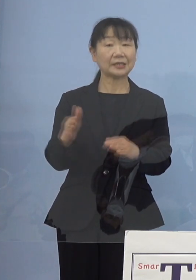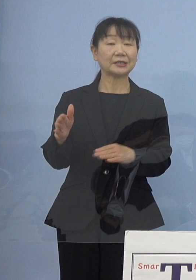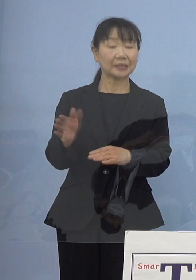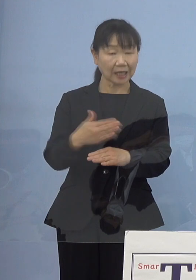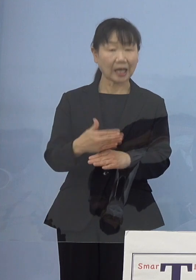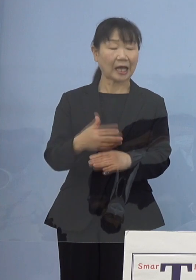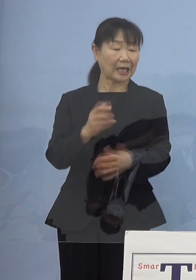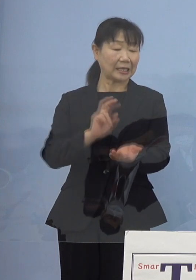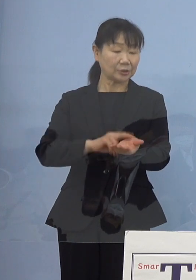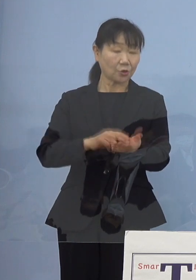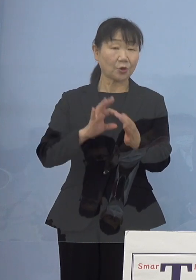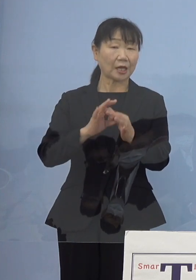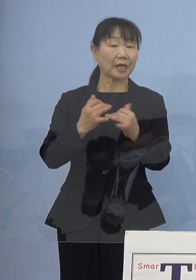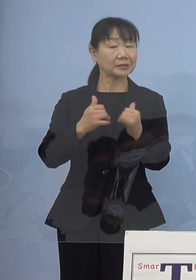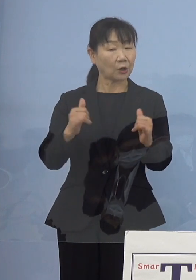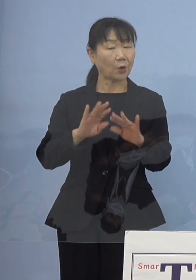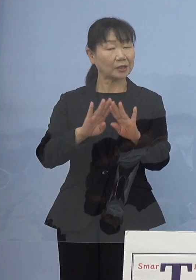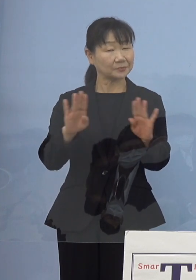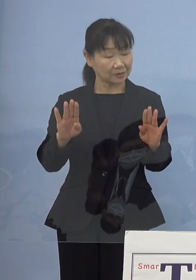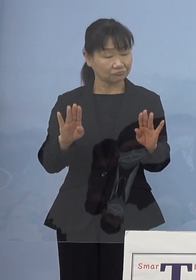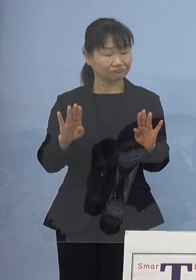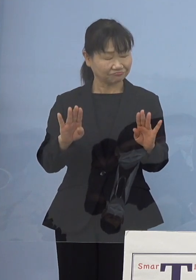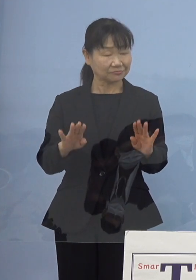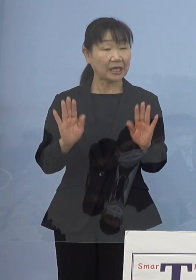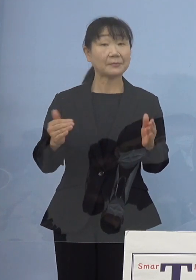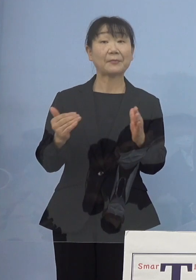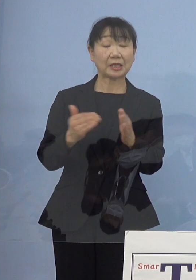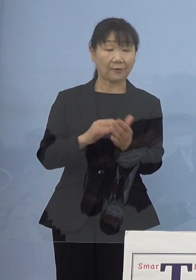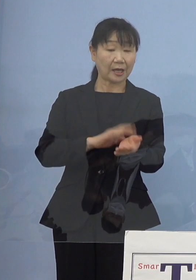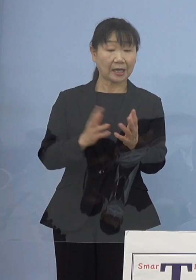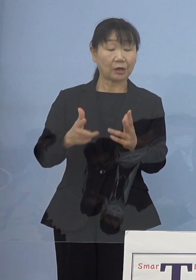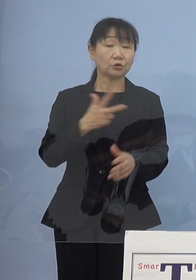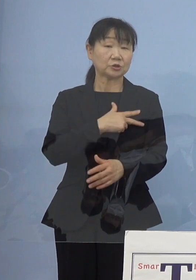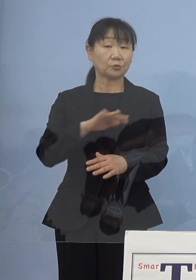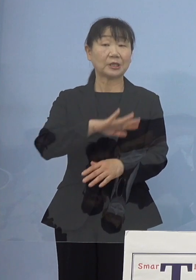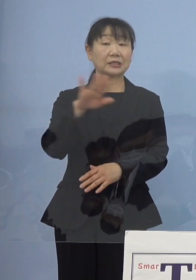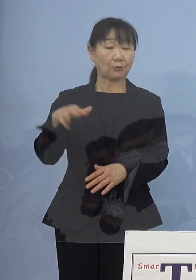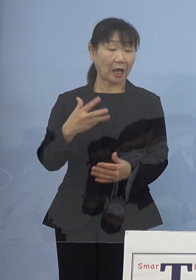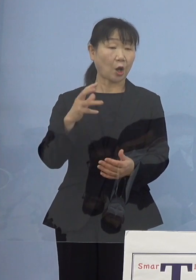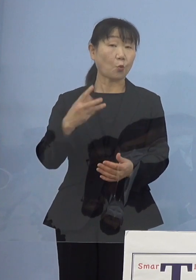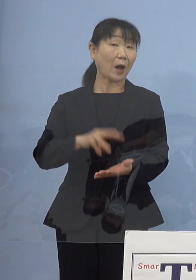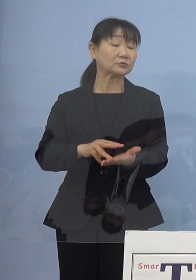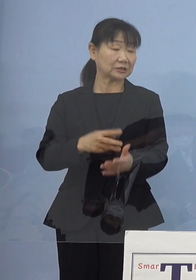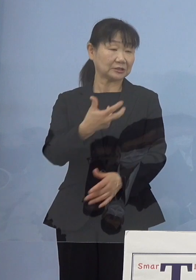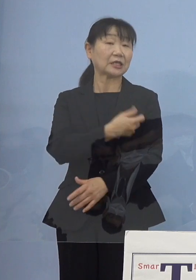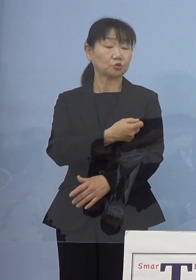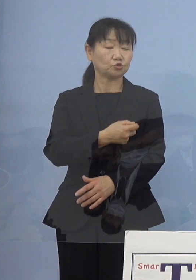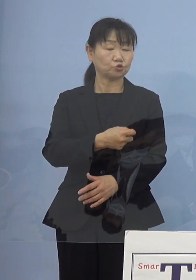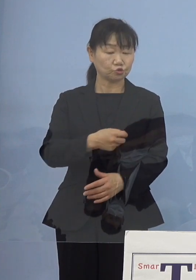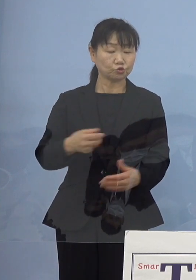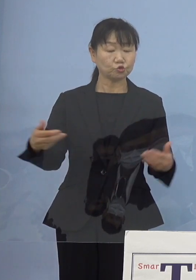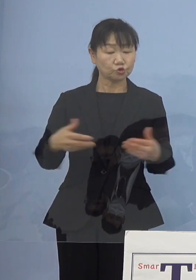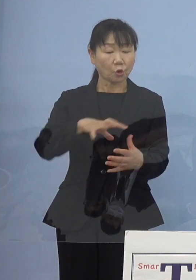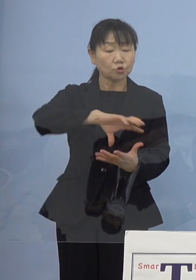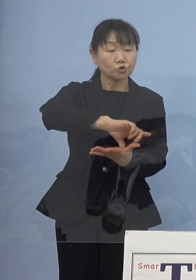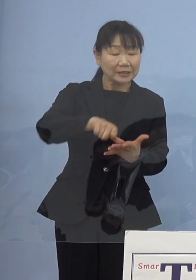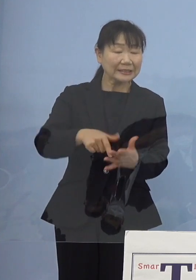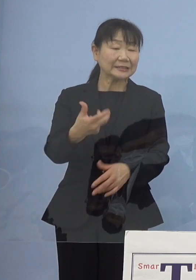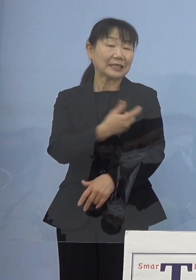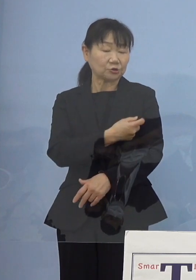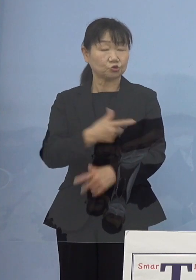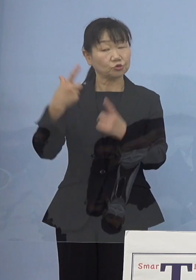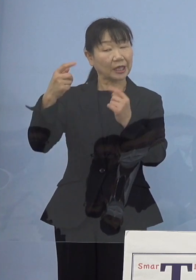そういった点で今までは看護師の皆さん方 ワクチン接種、特に職域接種であるとか大学の拠点接種